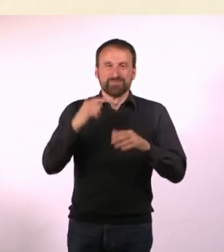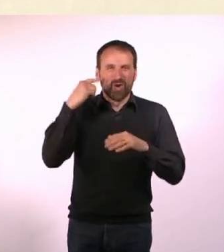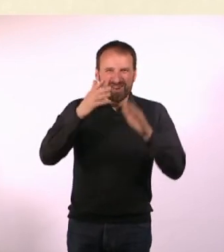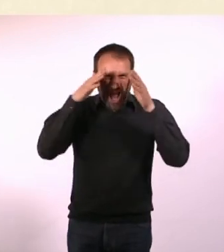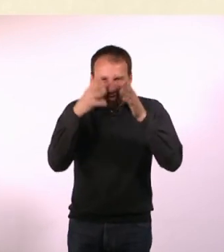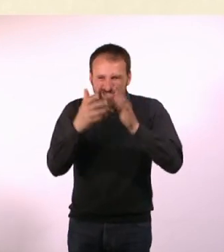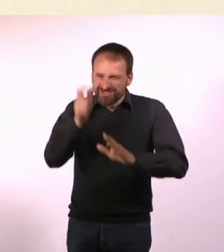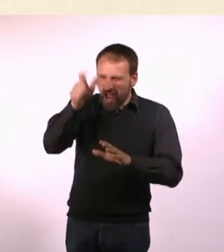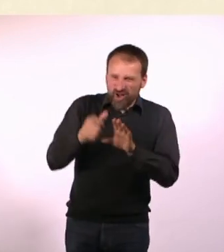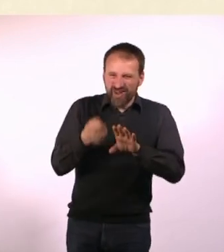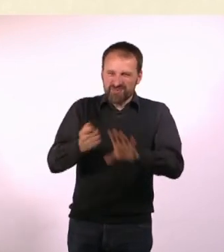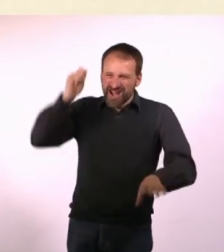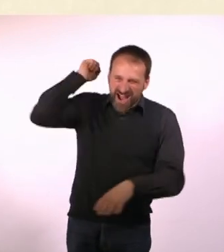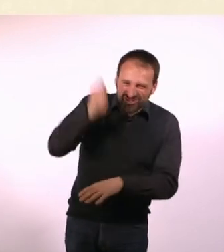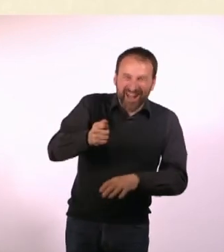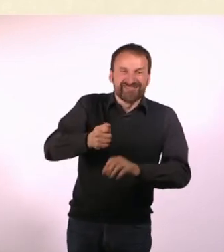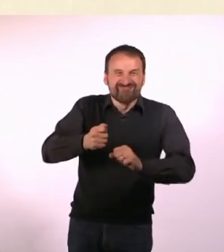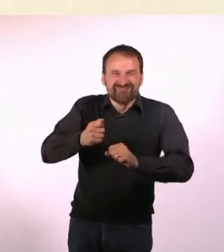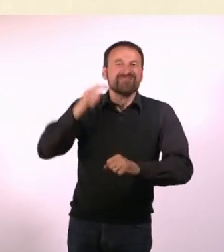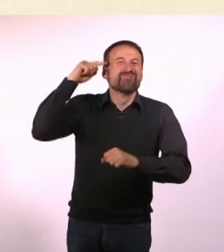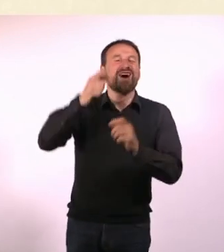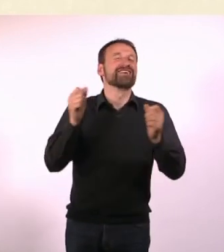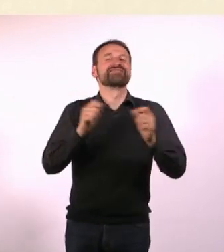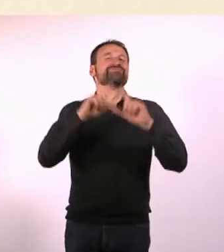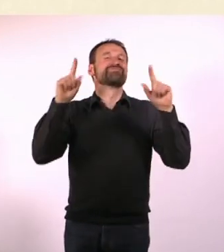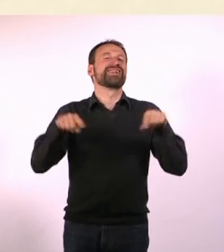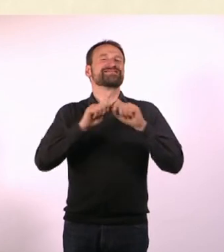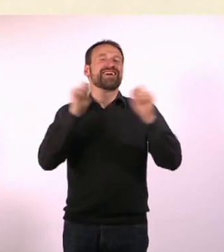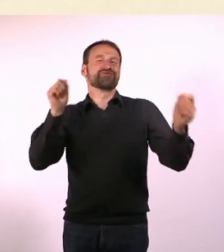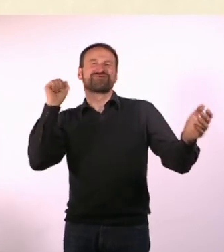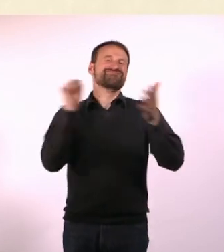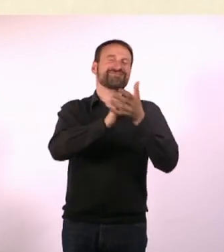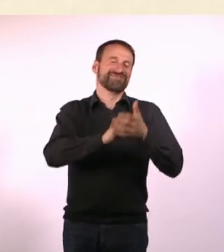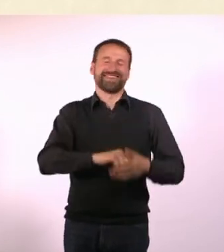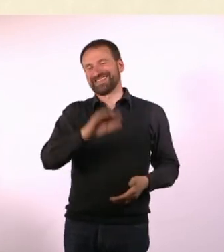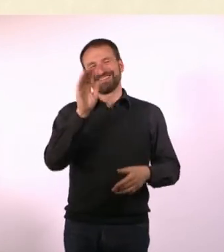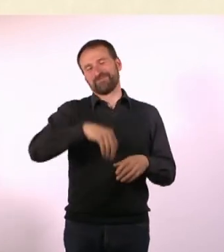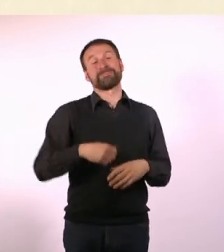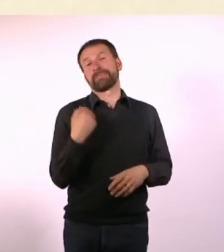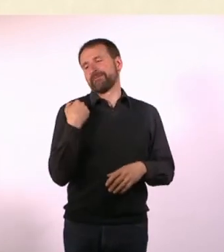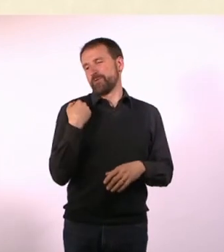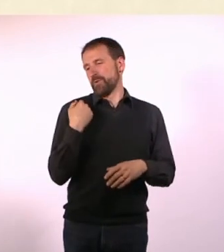Und dann kann das Morgen in der Bild stehen. Ich habe vor nicht allzu langer Zeit meine große Begeisterung ...